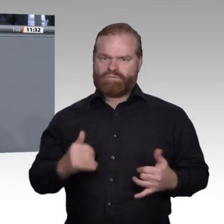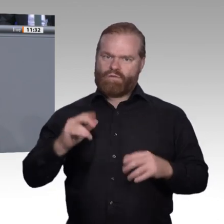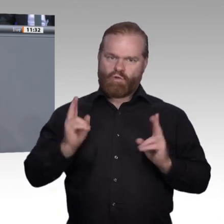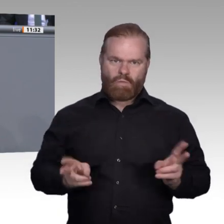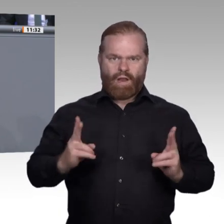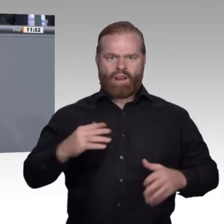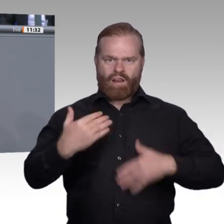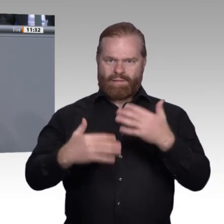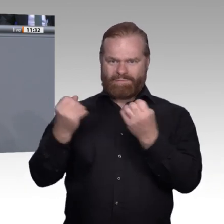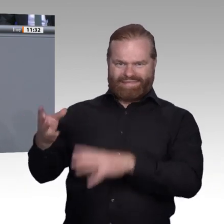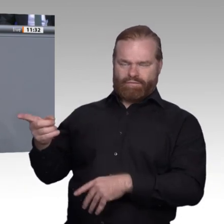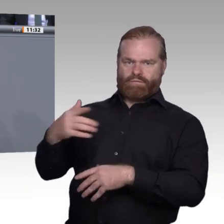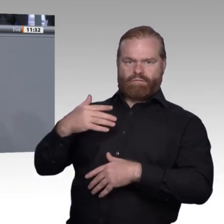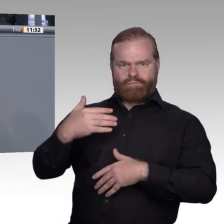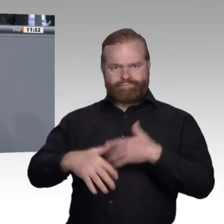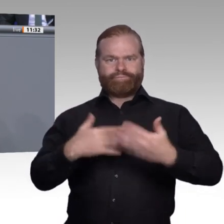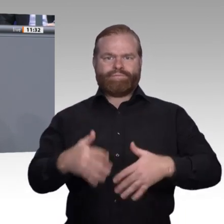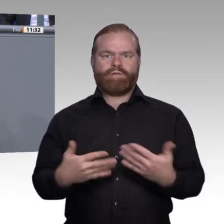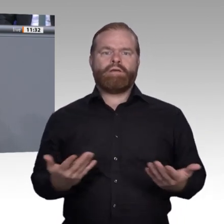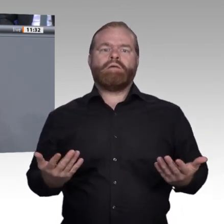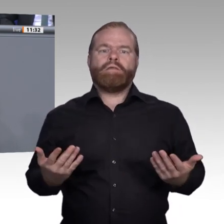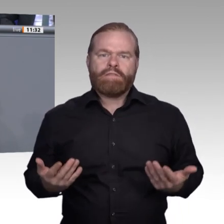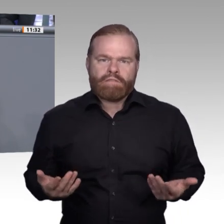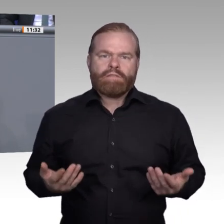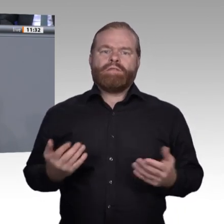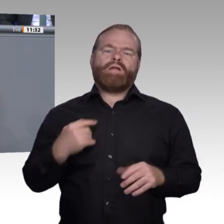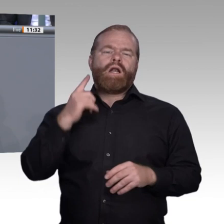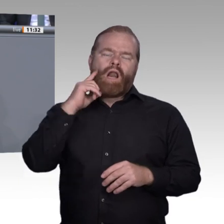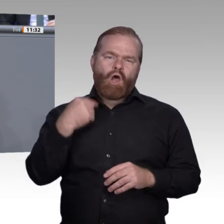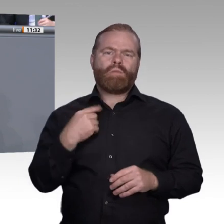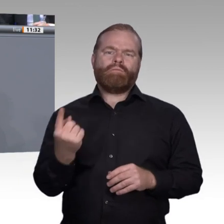wieder in die Debatte zu gehen. Wir knüpfen mit der heutigen Debatte nahtlos an die